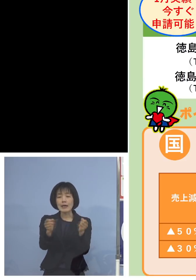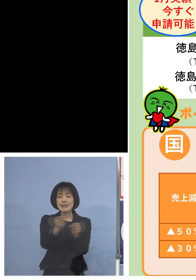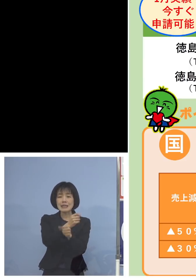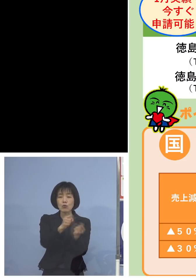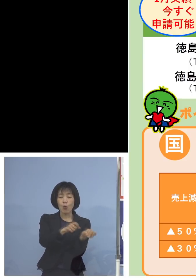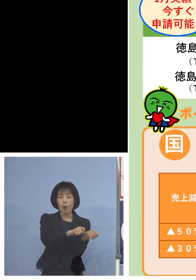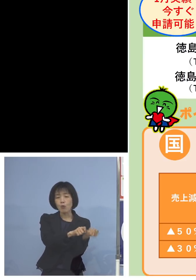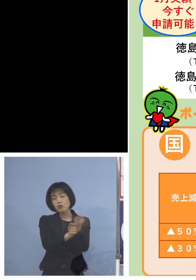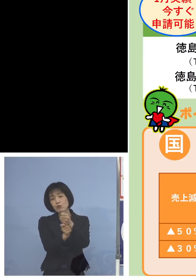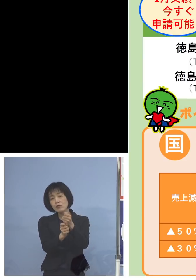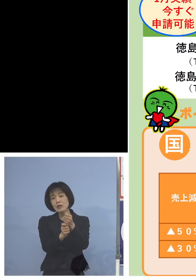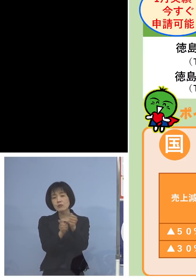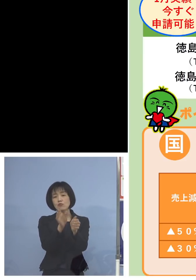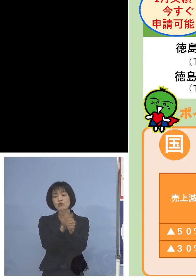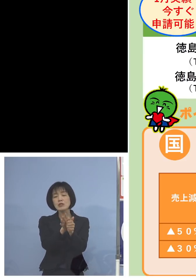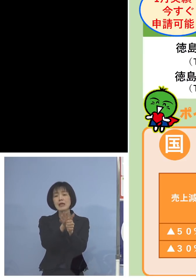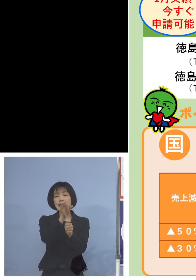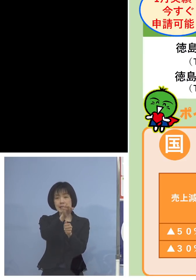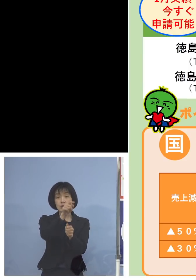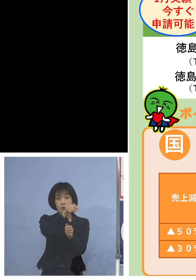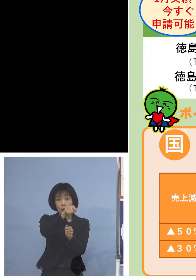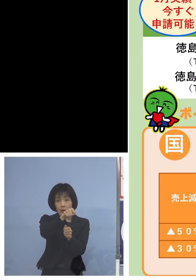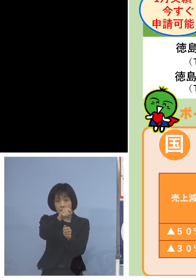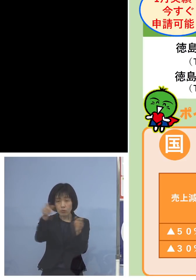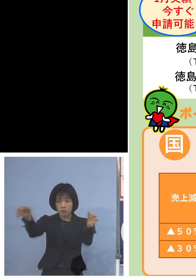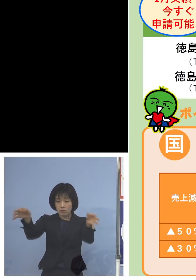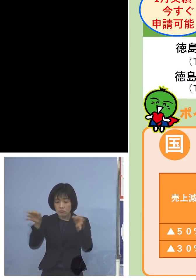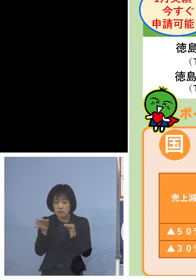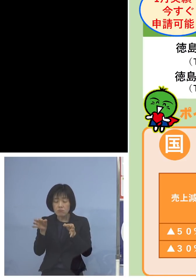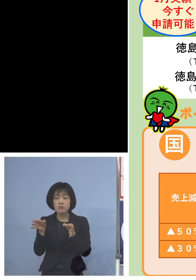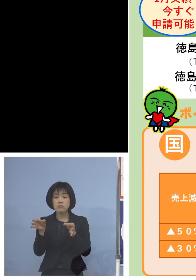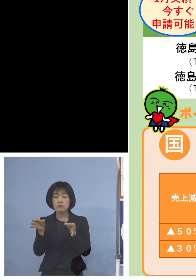これとの併給が 可ということになります